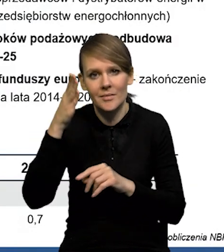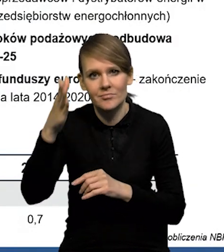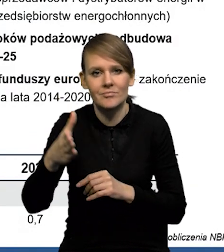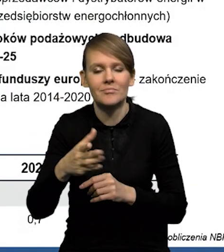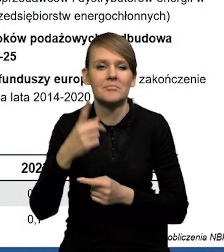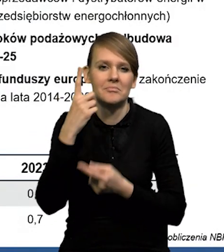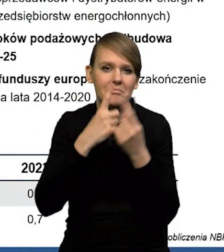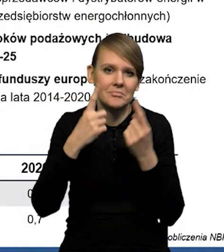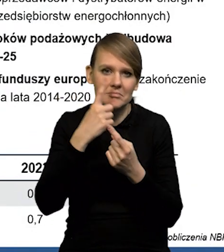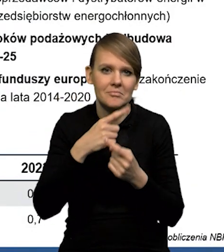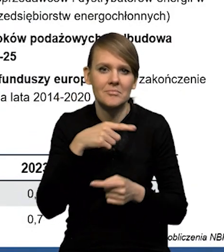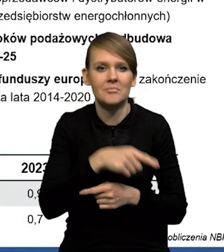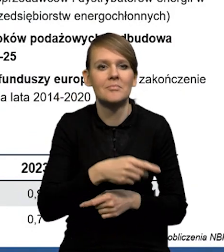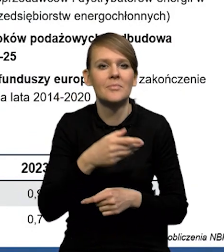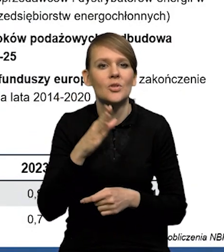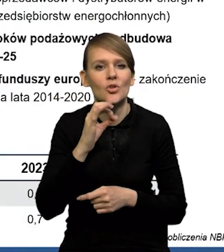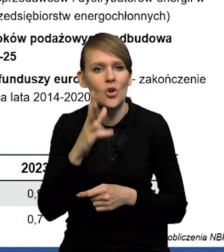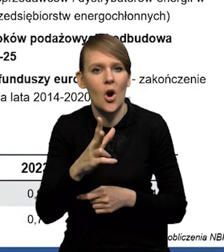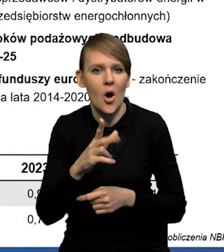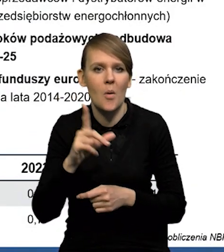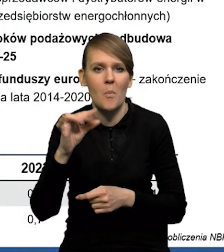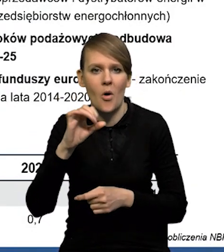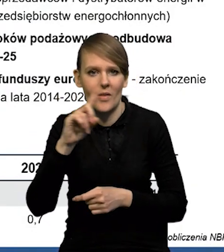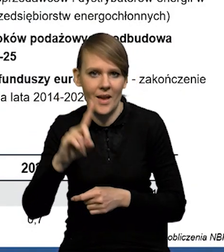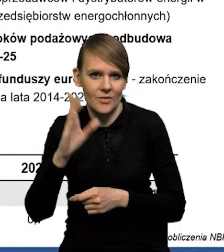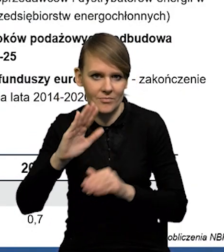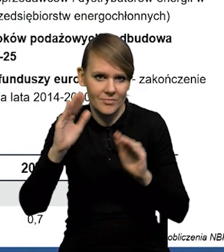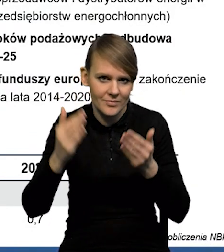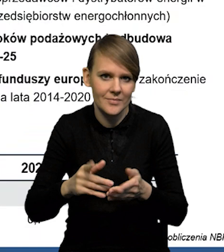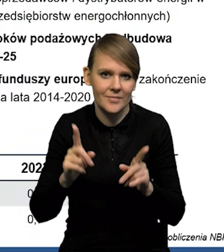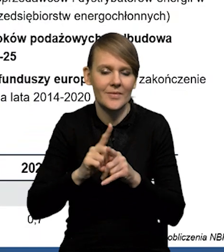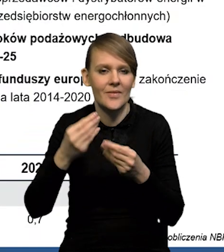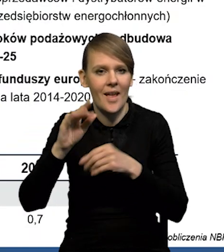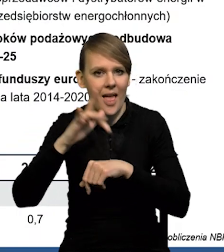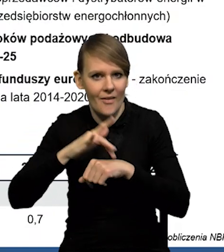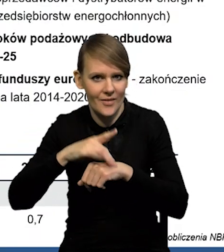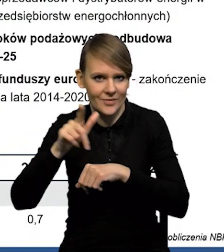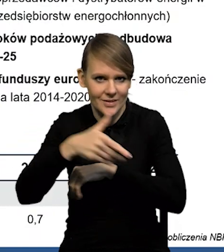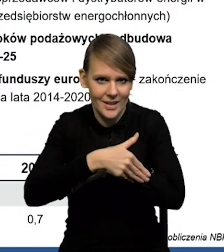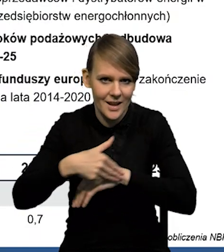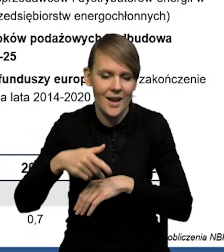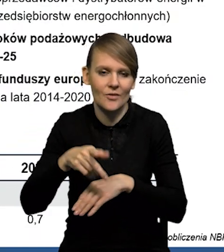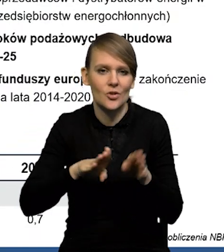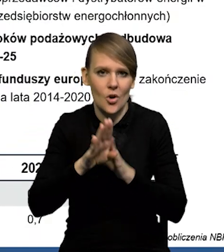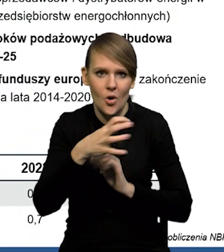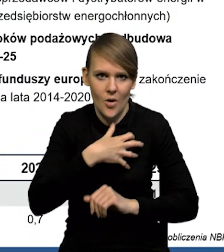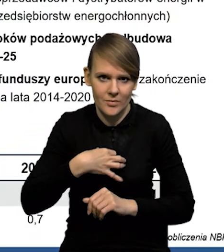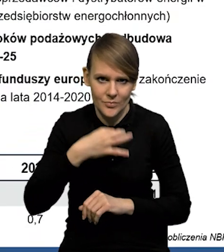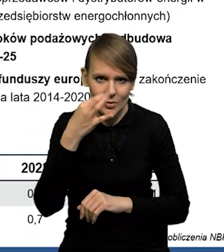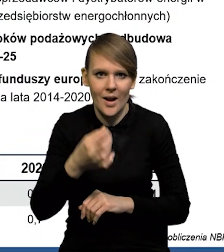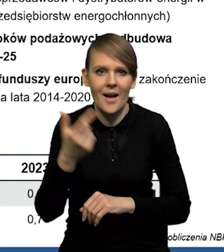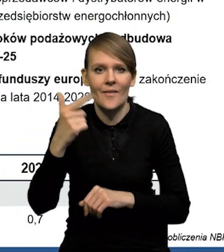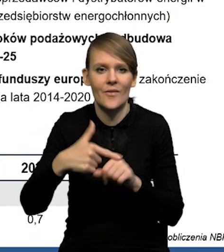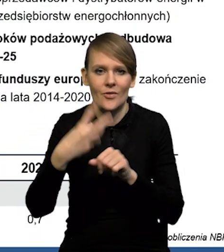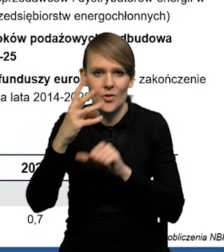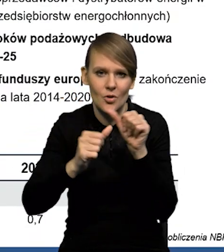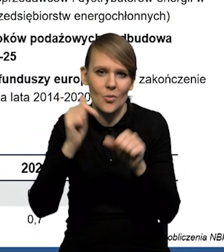spodziewamy się wygasania szoków podażowych, odbudowy aktywności za granicą, co będzie wspierał wzrost gospodarczy. No i ten '24 rok, trzeba pamiętać o tym dołku